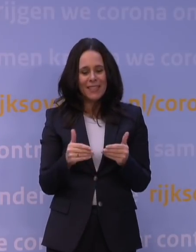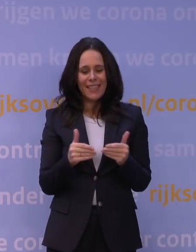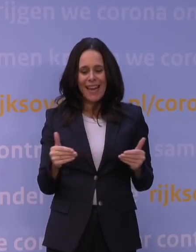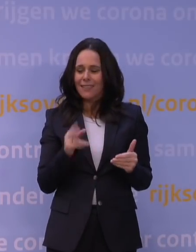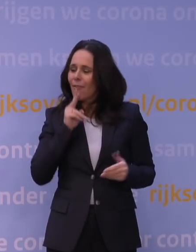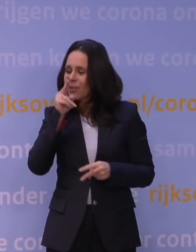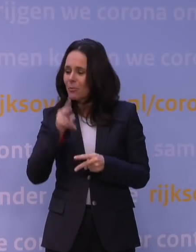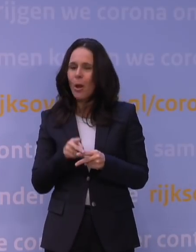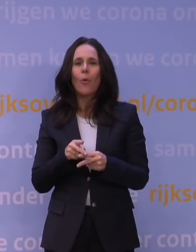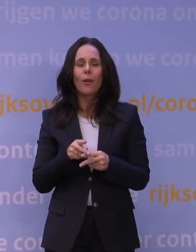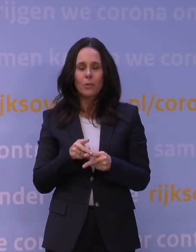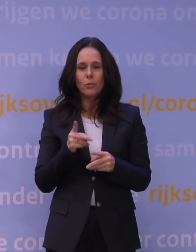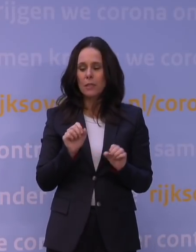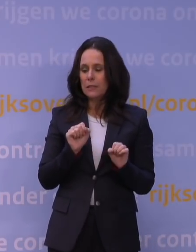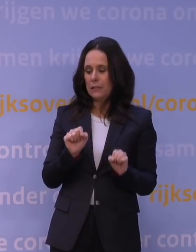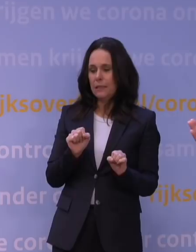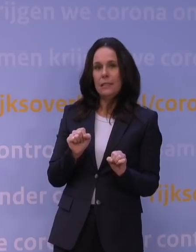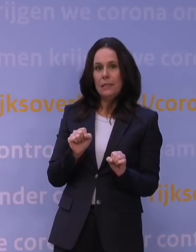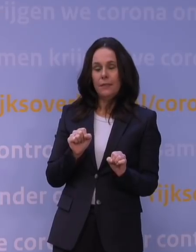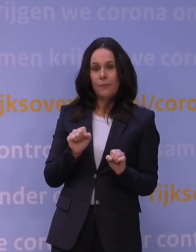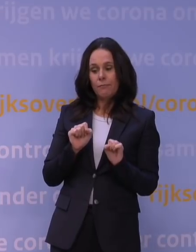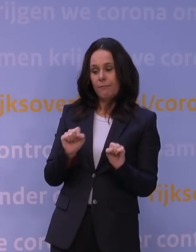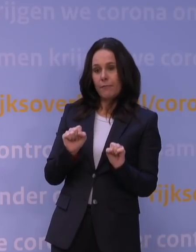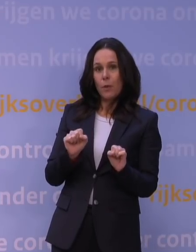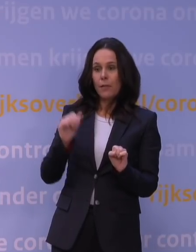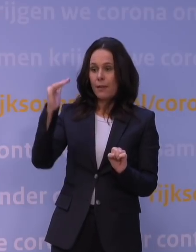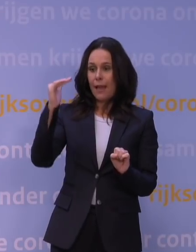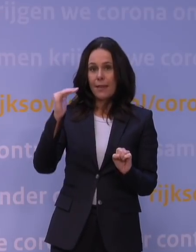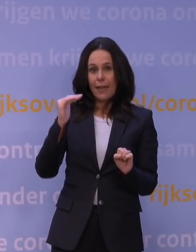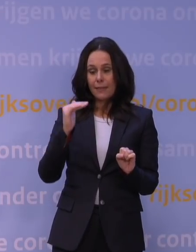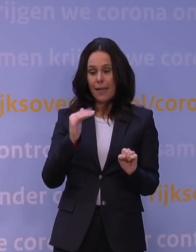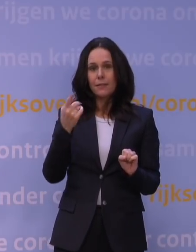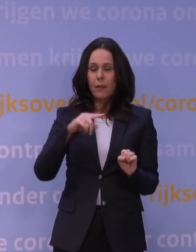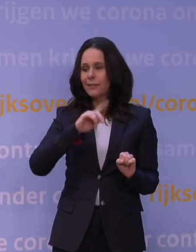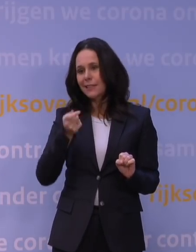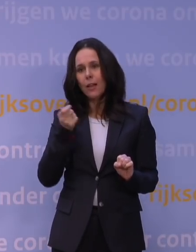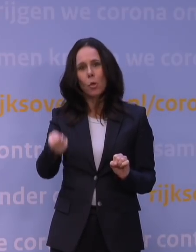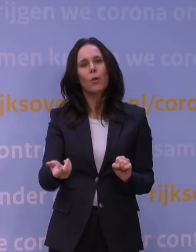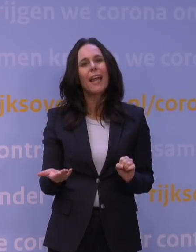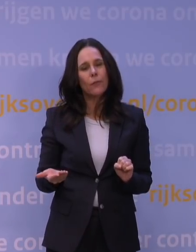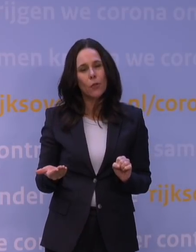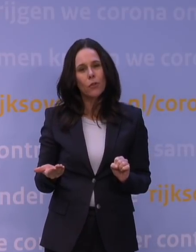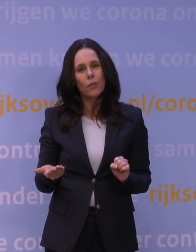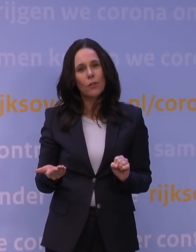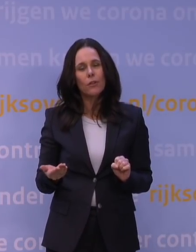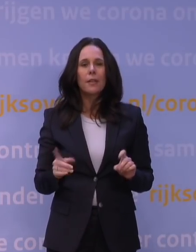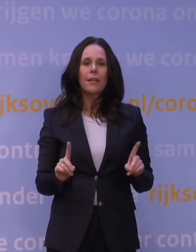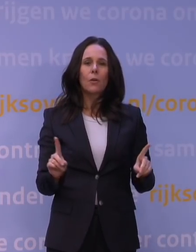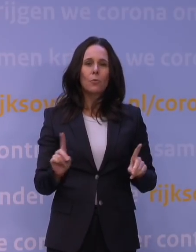dat als dat daalt, dat we dat uiteraard snel zouden doorgeven. En we hebben gezorgd dat de organisatie klaarstond